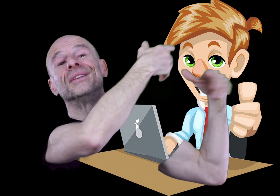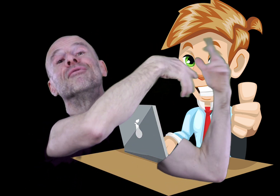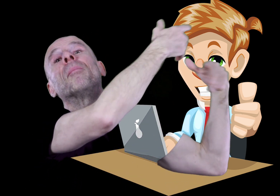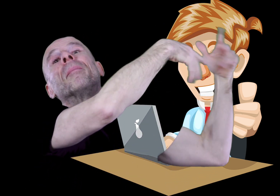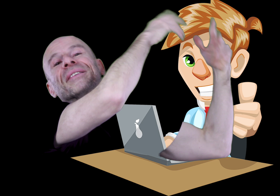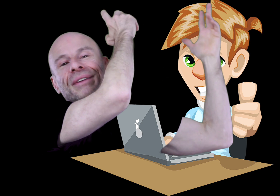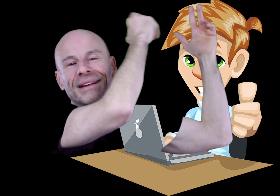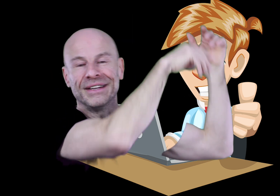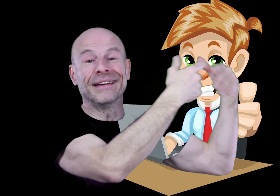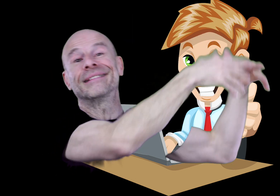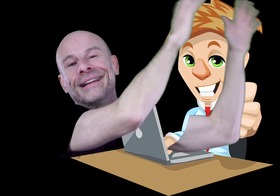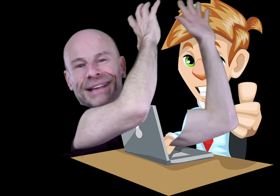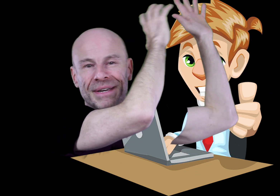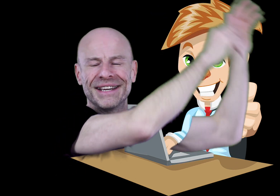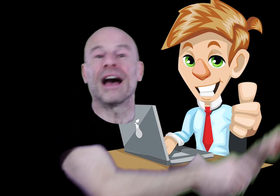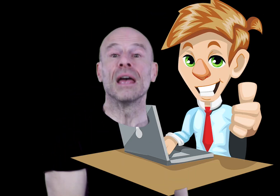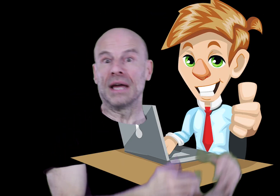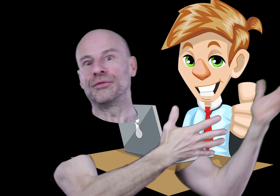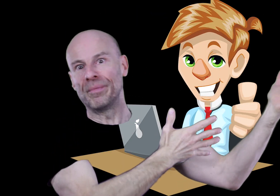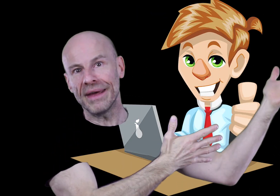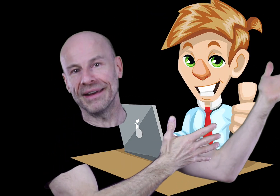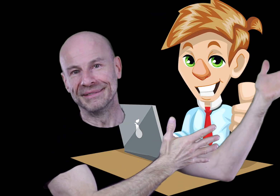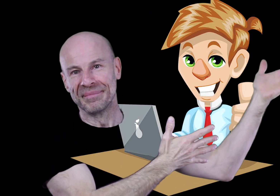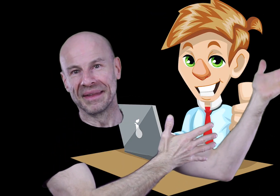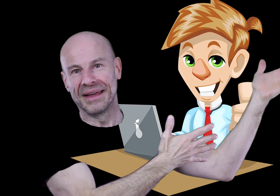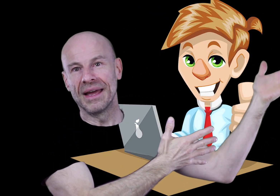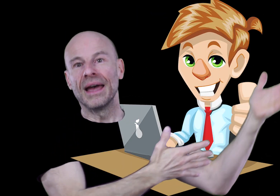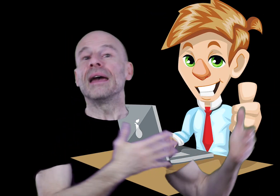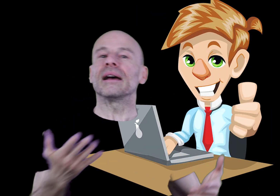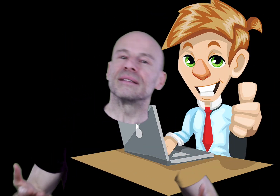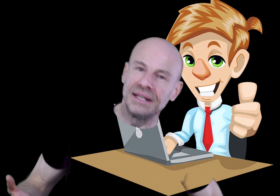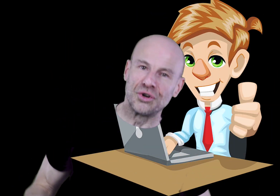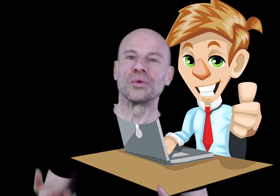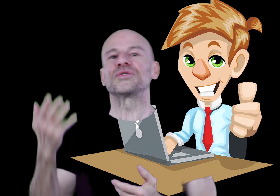de développement personnel avec des tas d’intermédiaires (qu’il faut payer), et à ce titre je compte